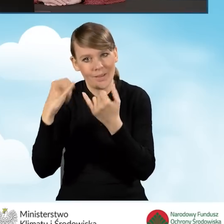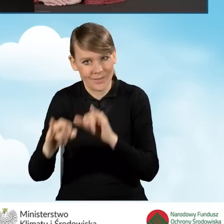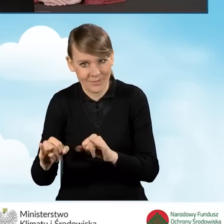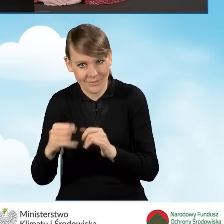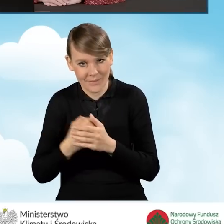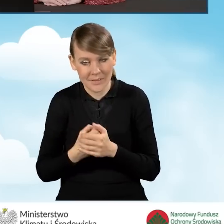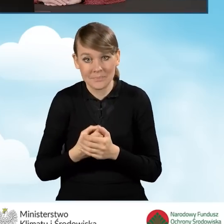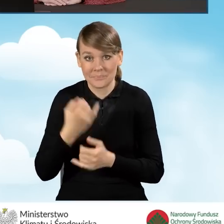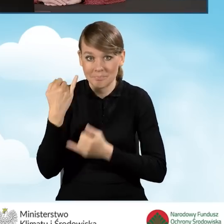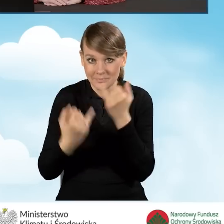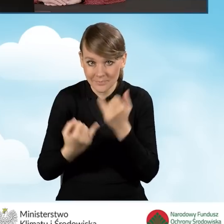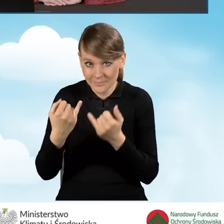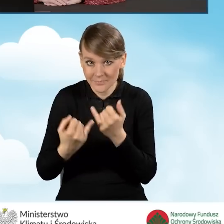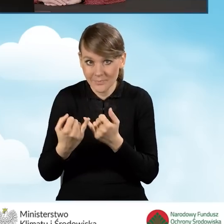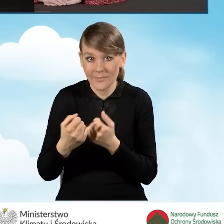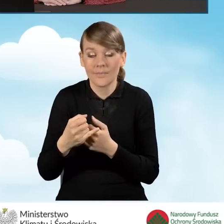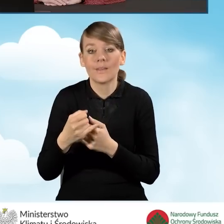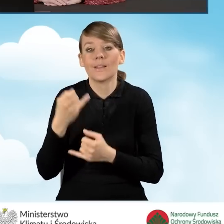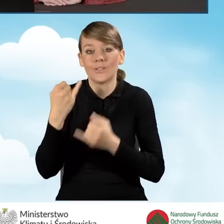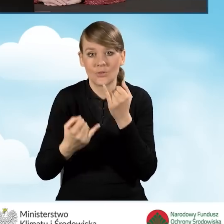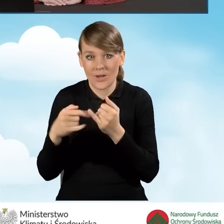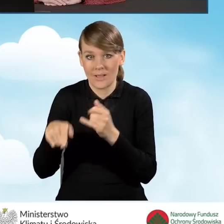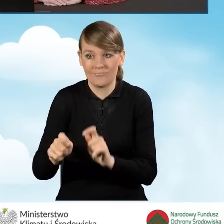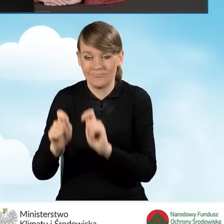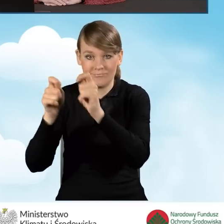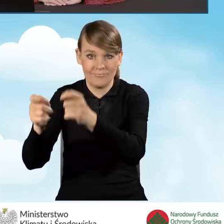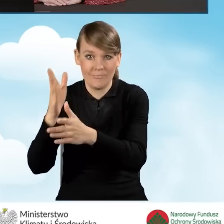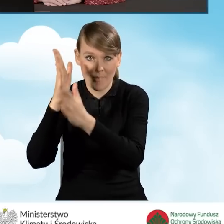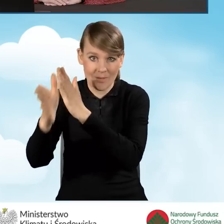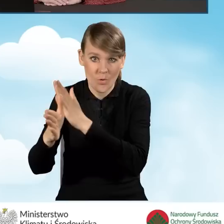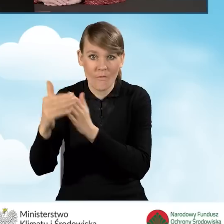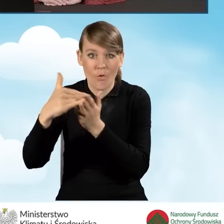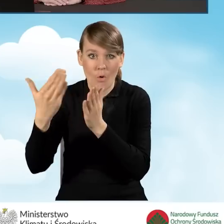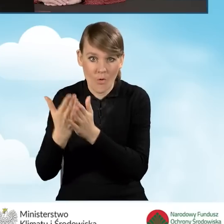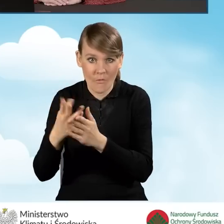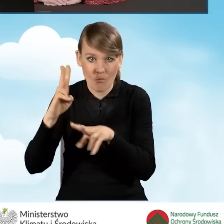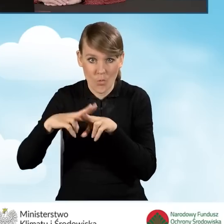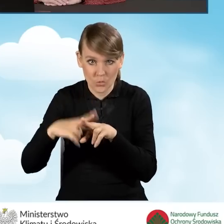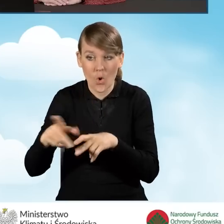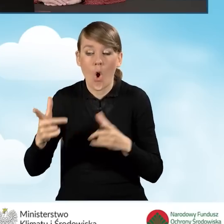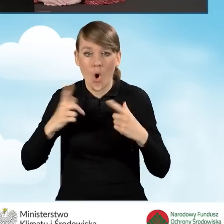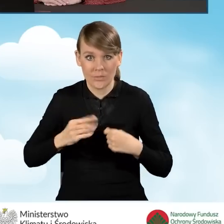kiedy beneficjent taki wniosek składa bezpośrednio do wojewódzkiego funduszu osobiście jest to data wpływu do funduszu,